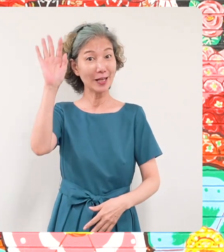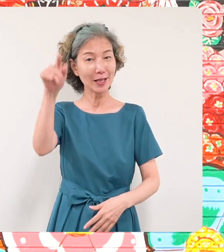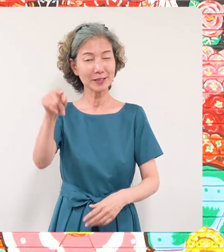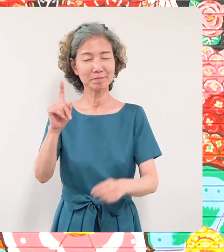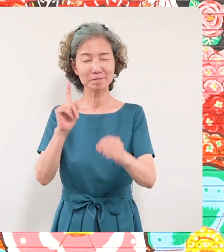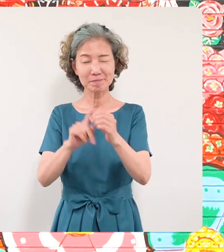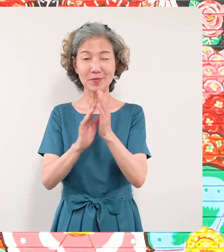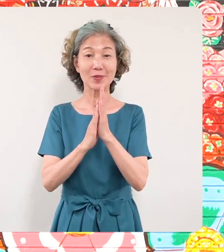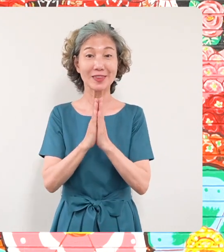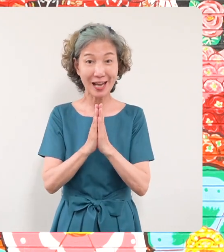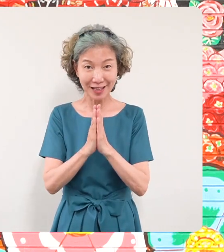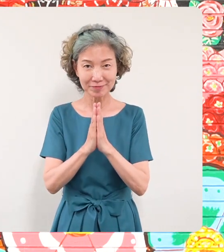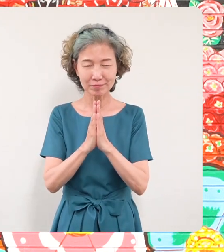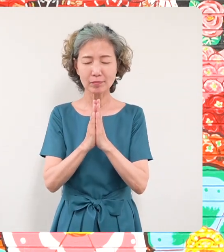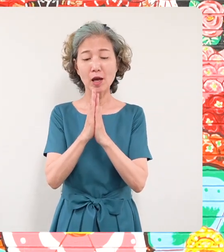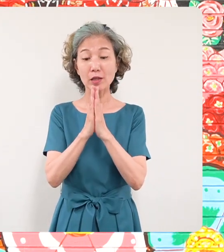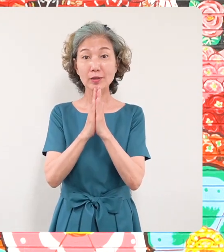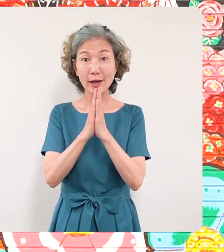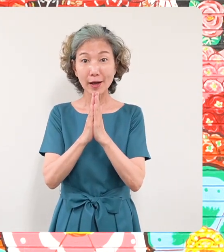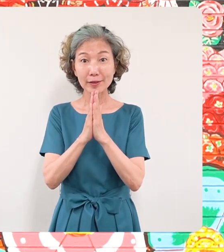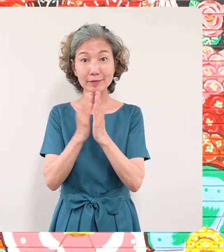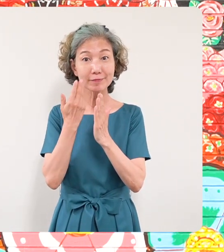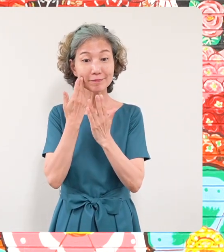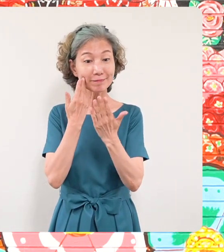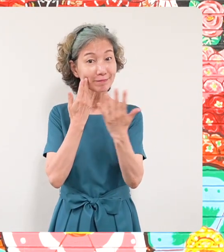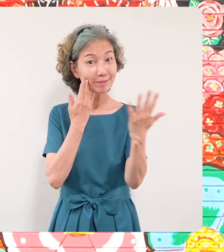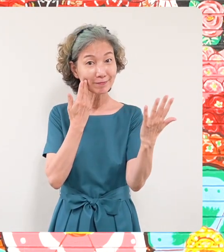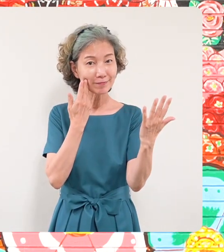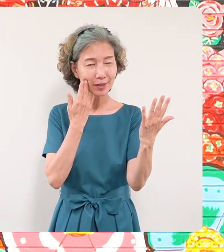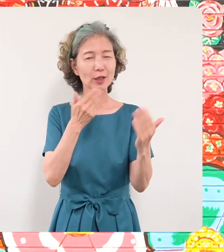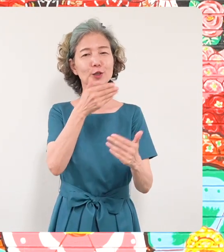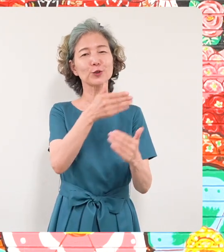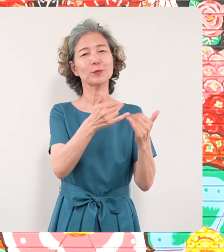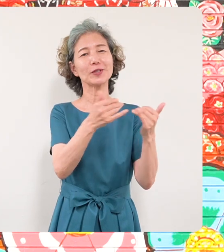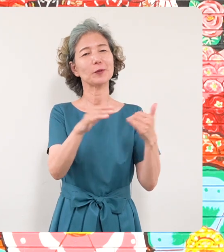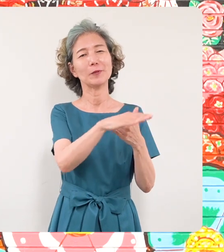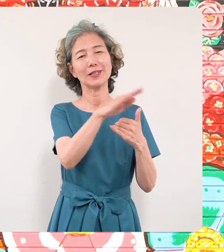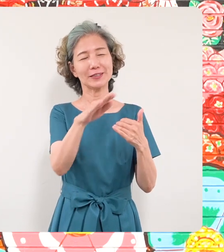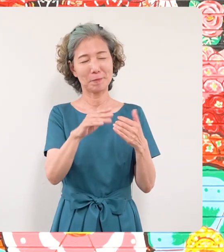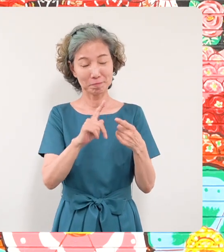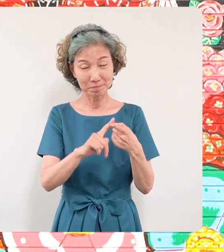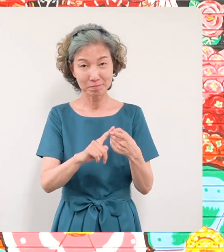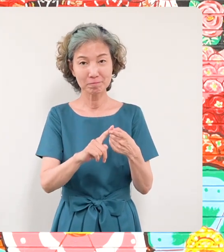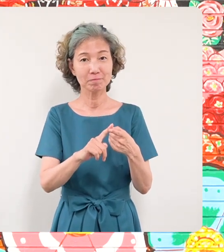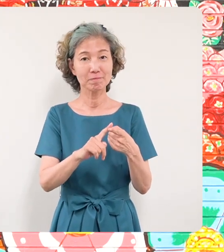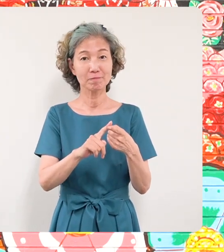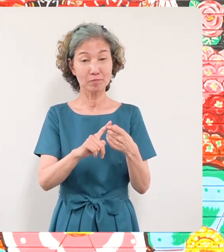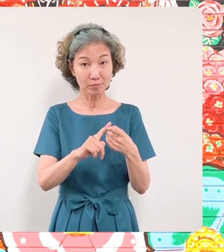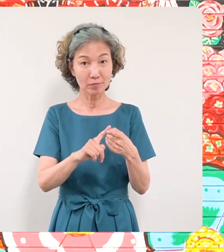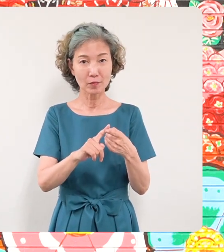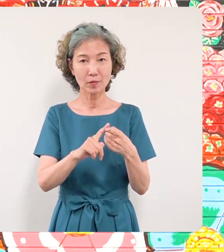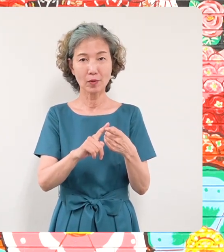ですまさにこの願いが目黒区民 の皆さんのみならず現在8000キロ